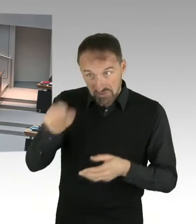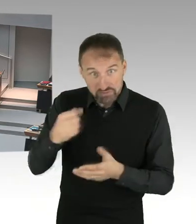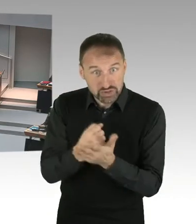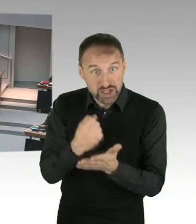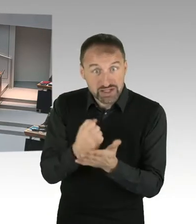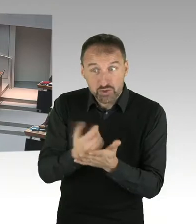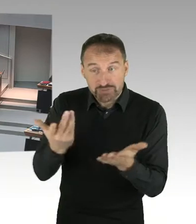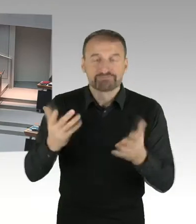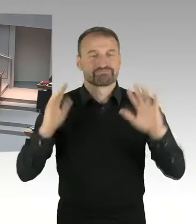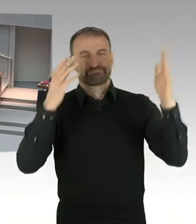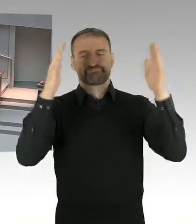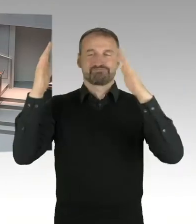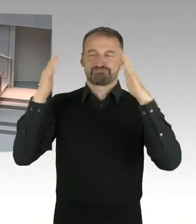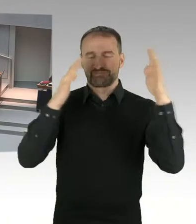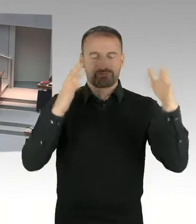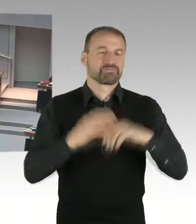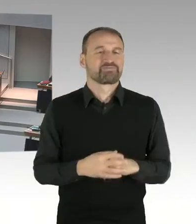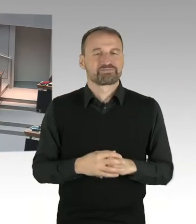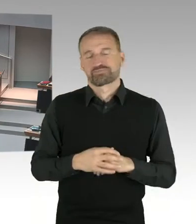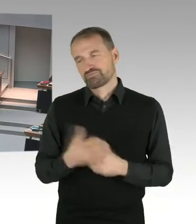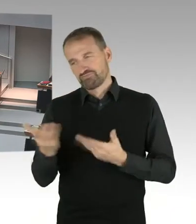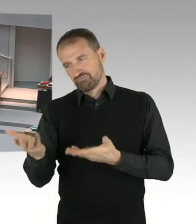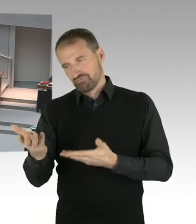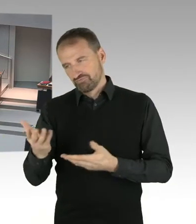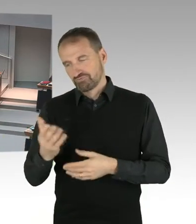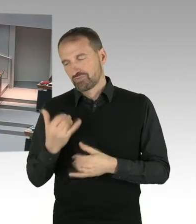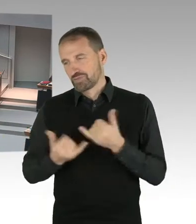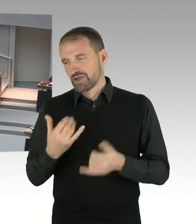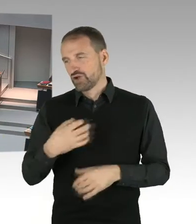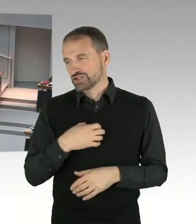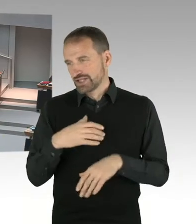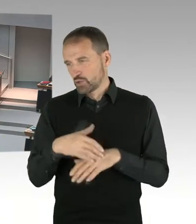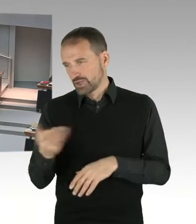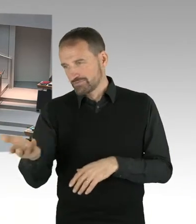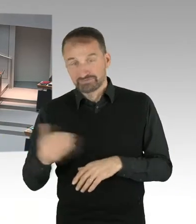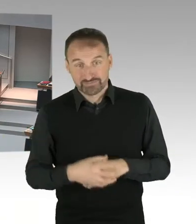sondern Frau Lompscher ist deshalb zur Antwort aufgefordert worden, weil sie mal den planungsrechtlichen Zusammenhang